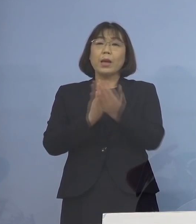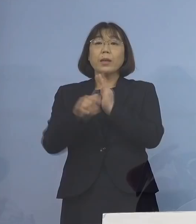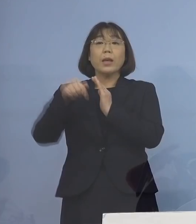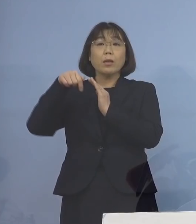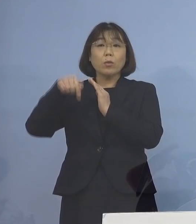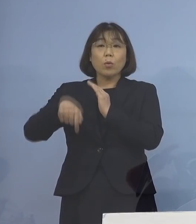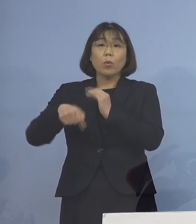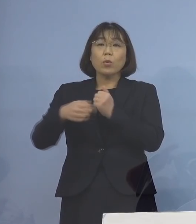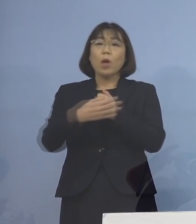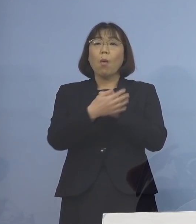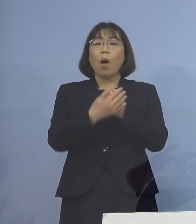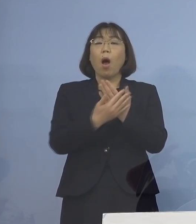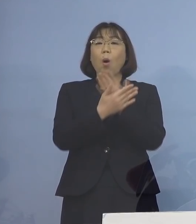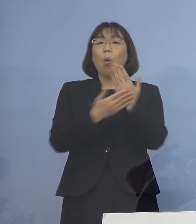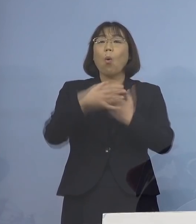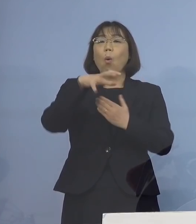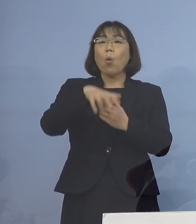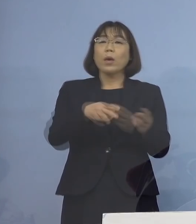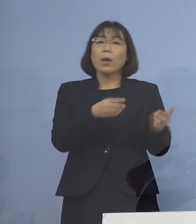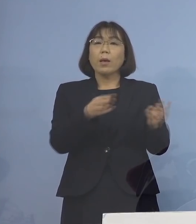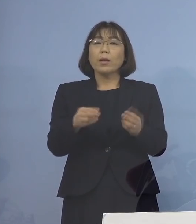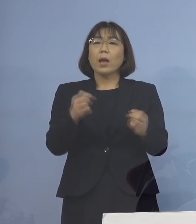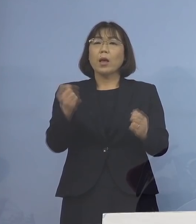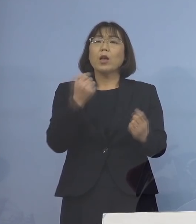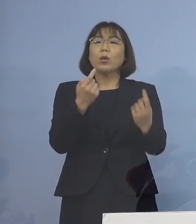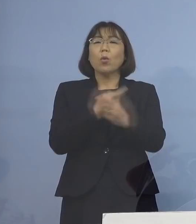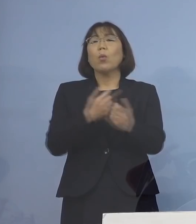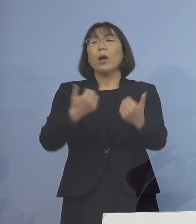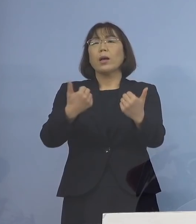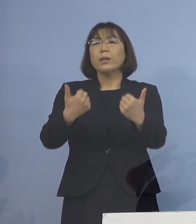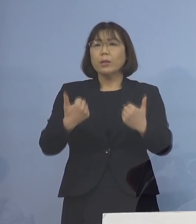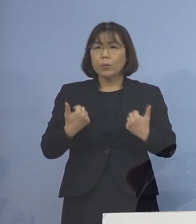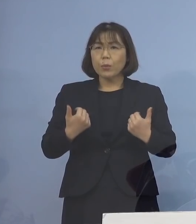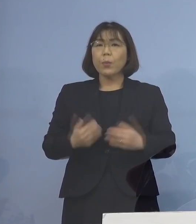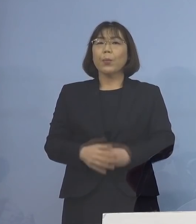保健所の体制強化、これは今 必須のこととなっております